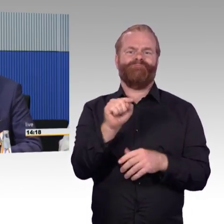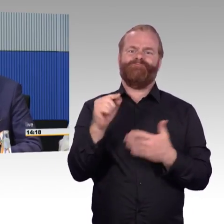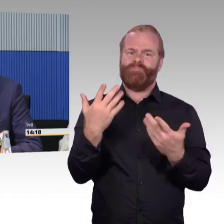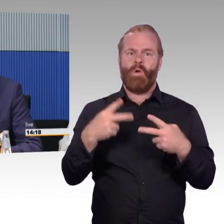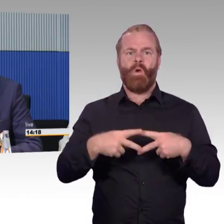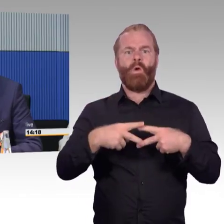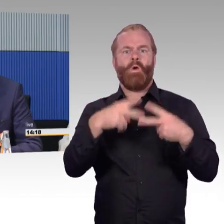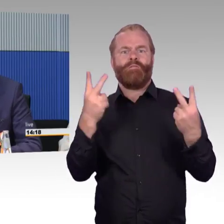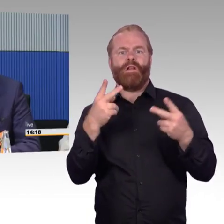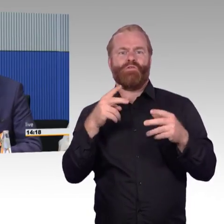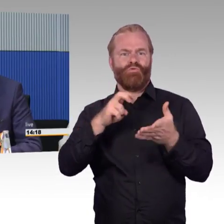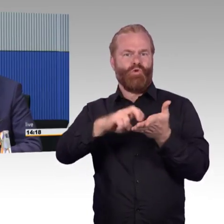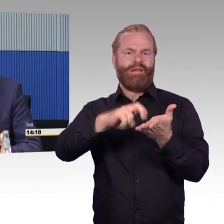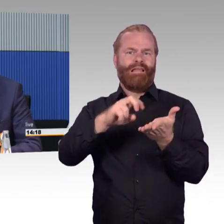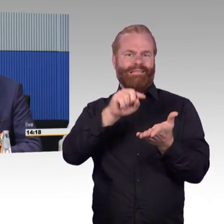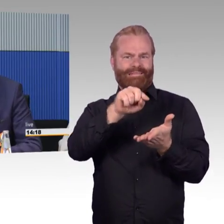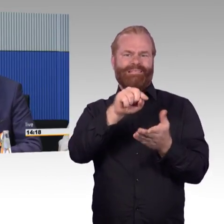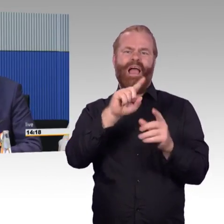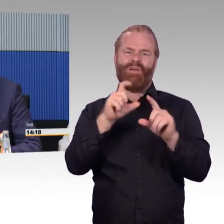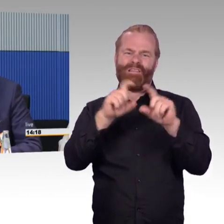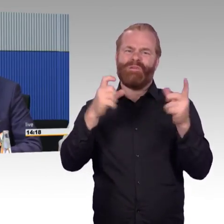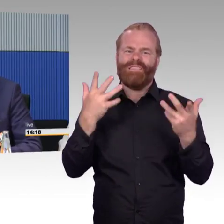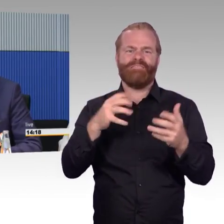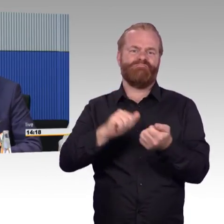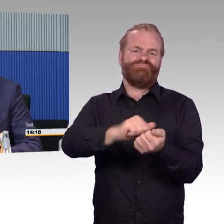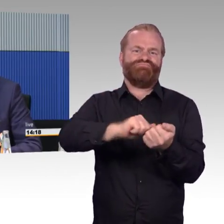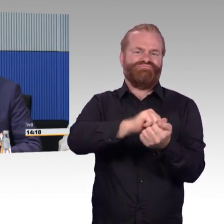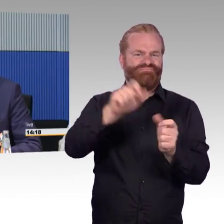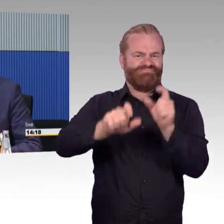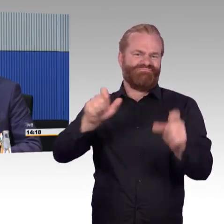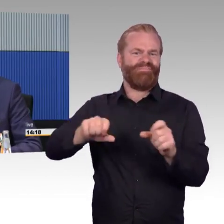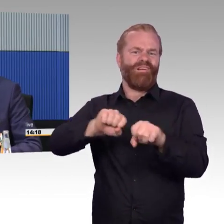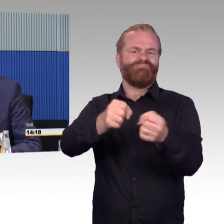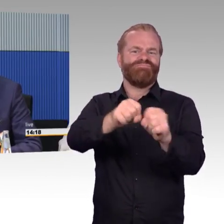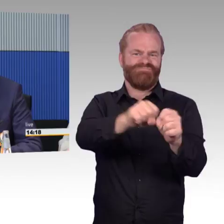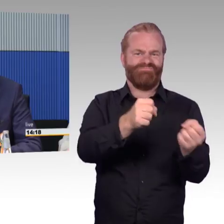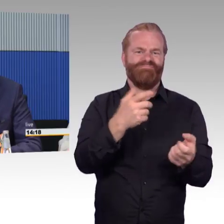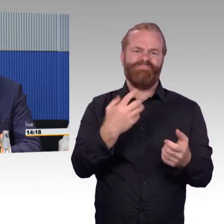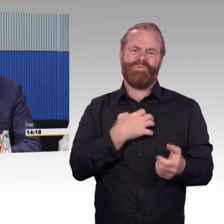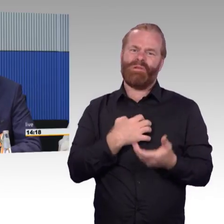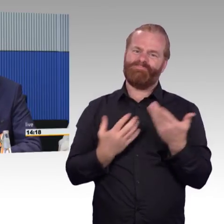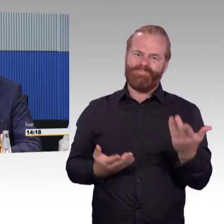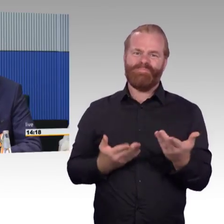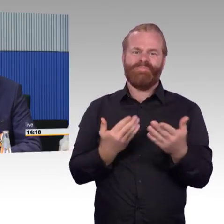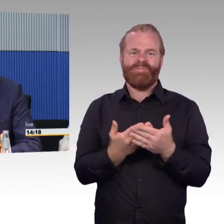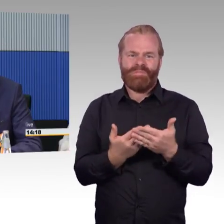dass man vorab schon online Informationen bekommt, ob Aufzüge und Rolltreppen funktionieren, um eine durchgängige Wegekette